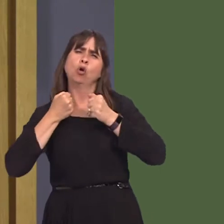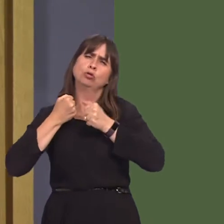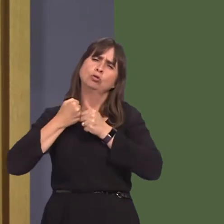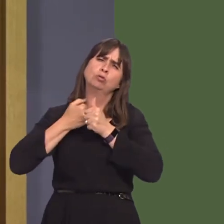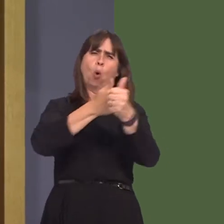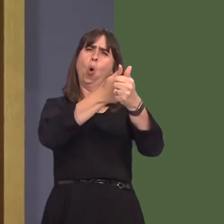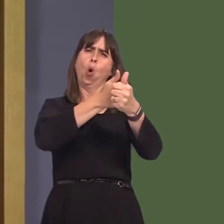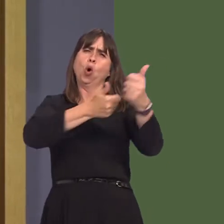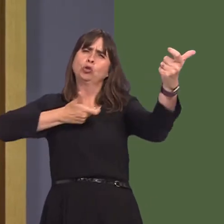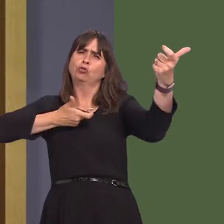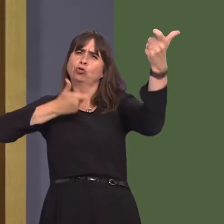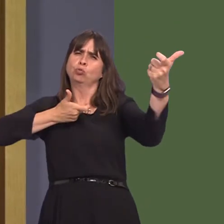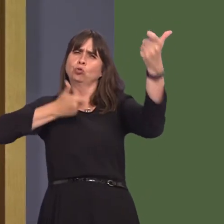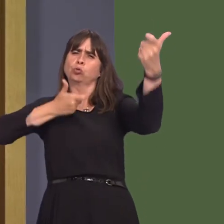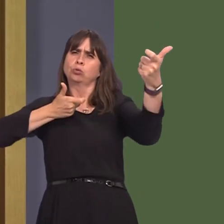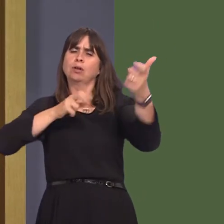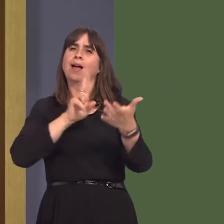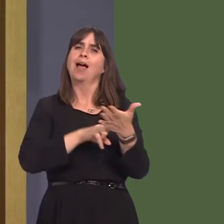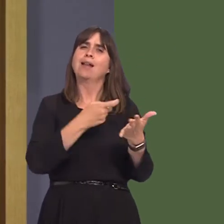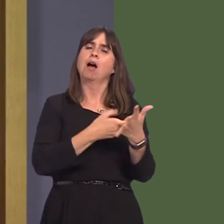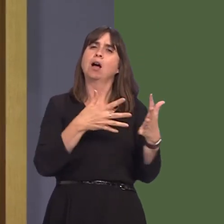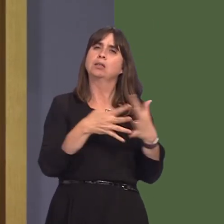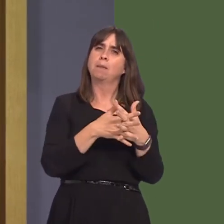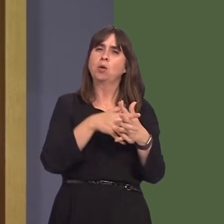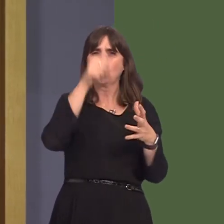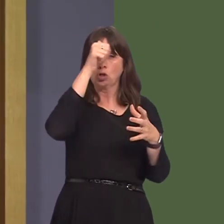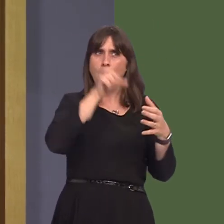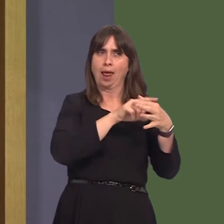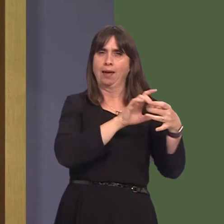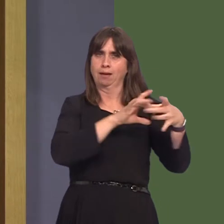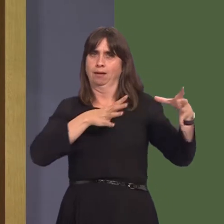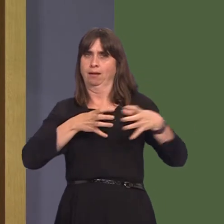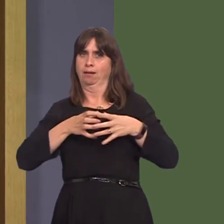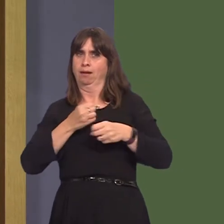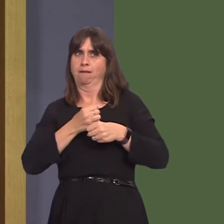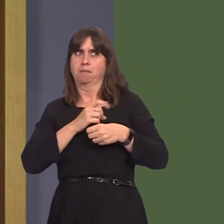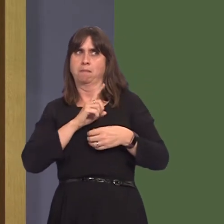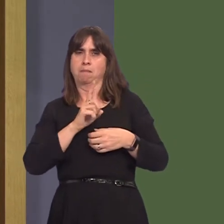I understand that NRW is, of course, an arm's-length body, but I and others have concern over the